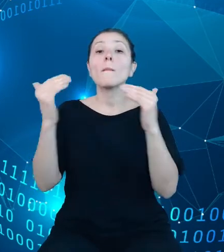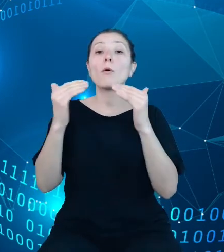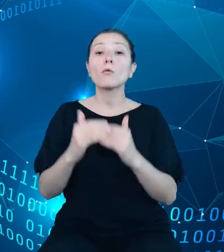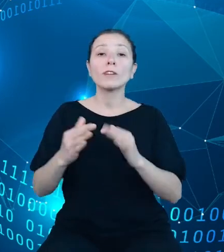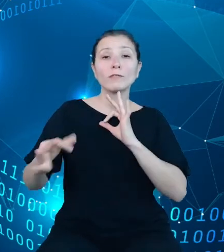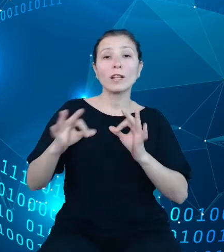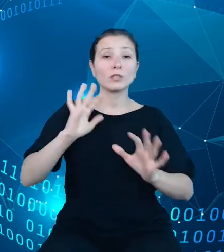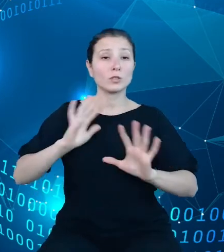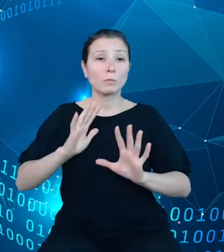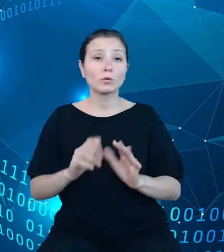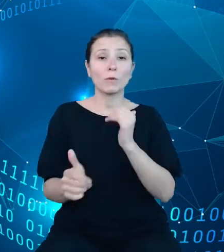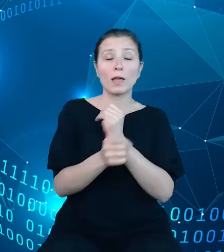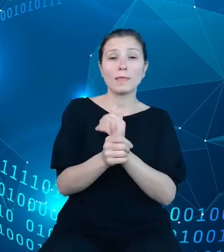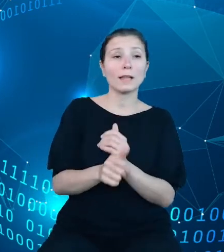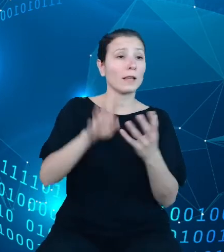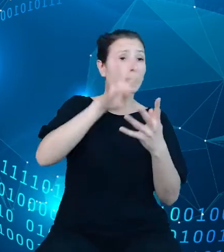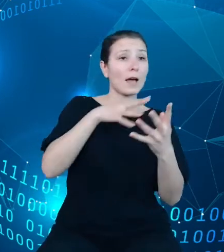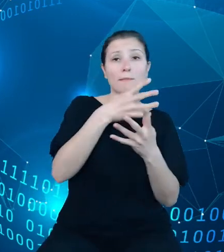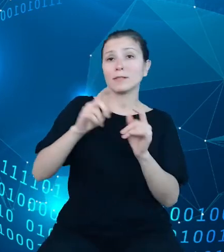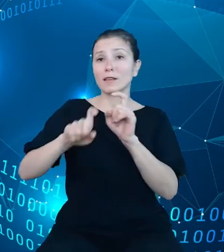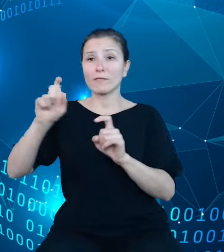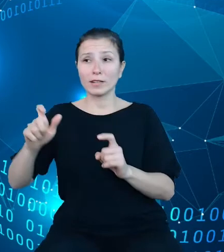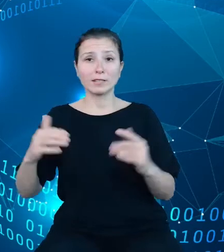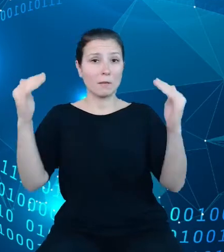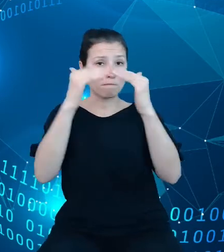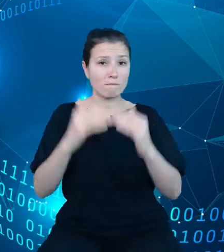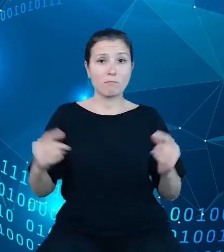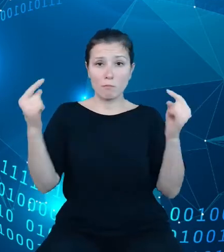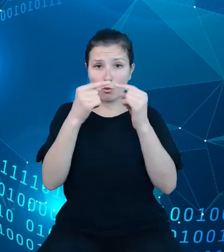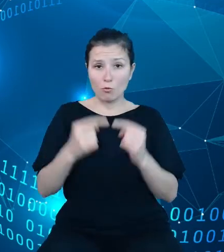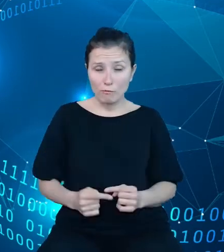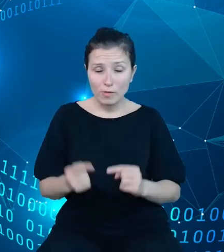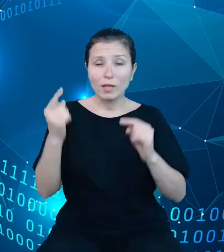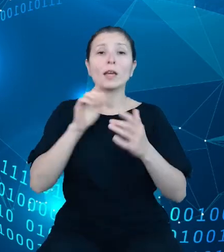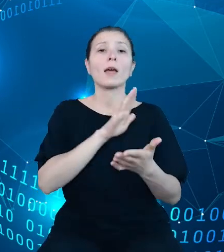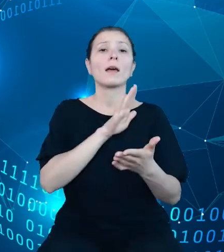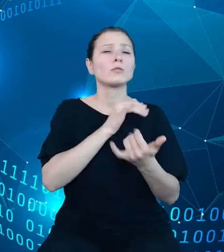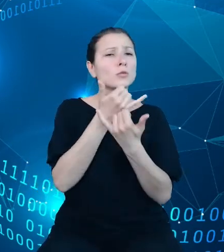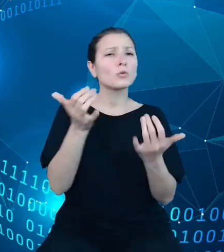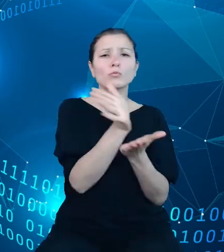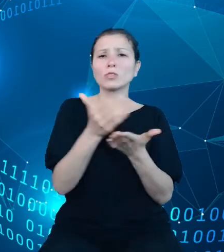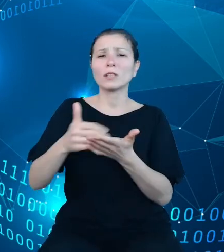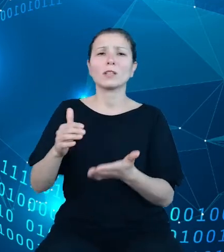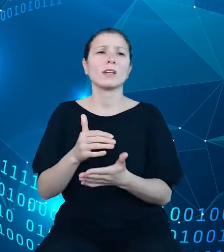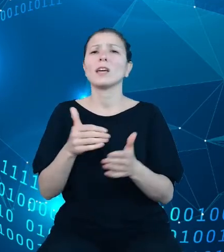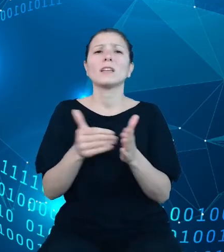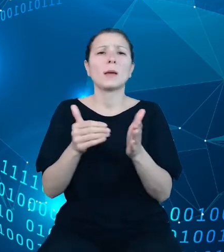tablicach i na wykresach z różnych dziedzin, bez konieczności przemieszczania się pomiędzy kolejnymi zagregowanym partiami danych.